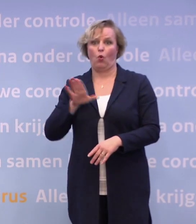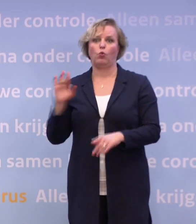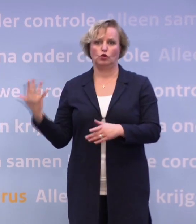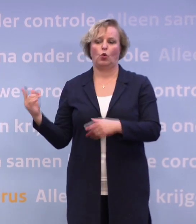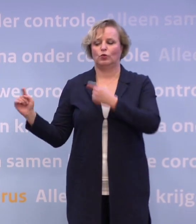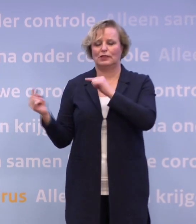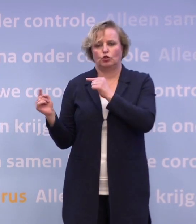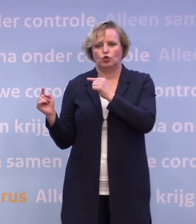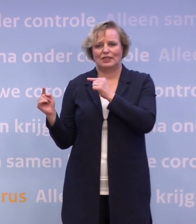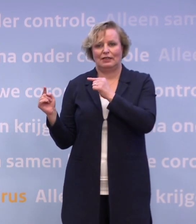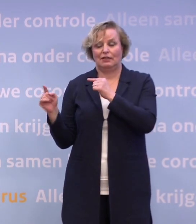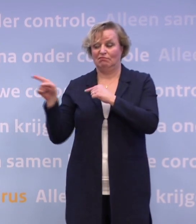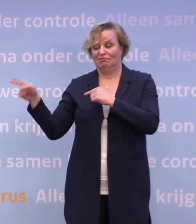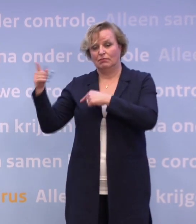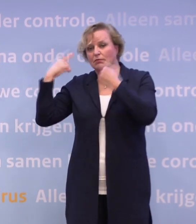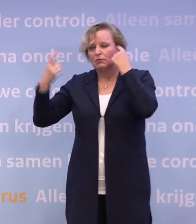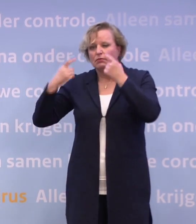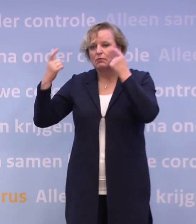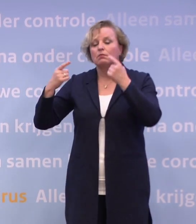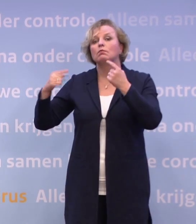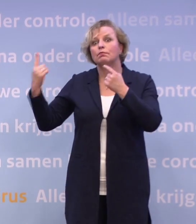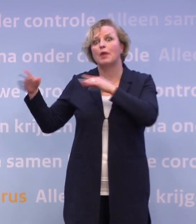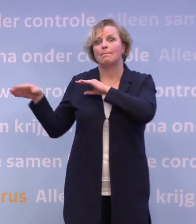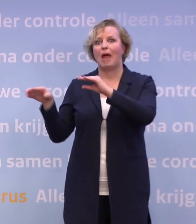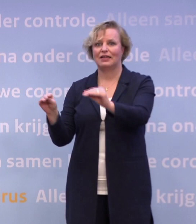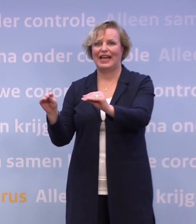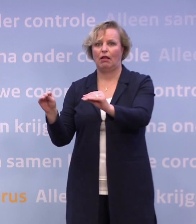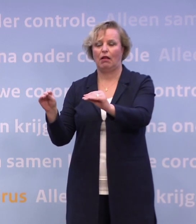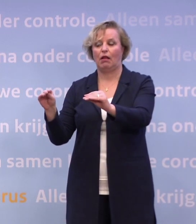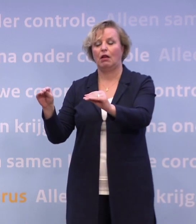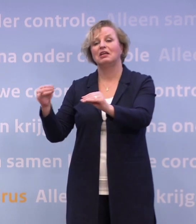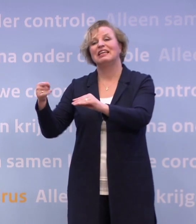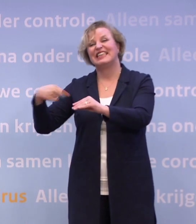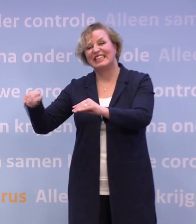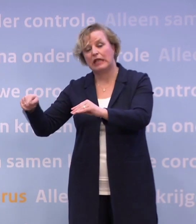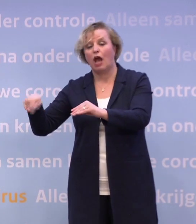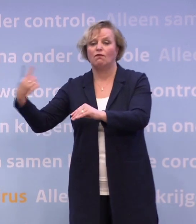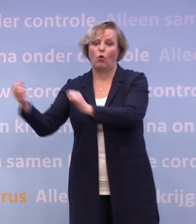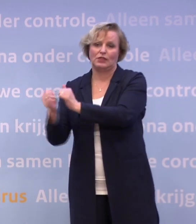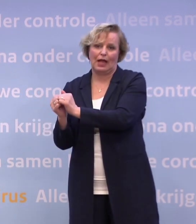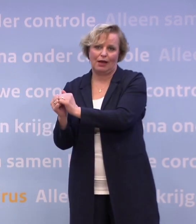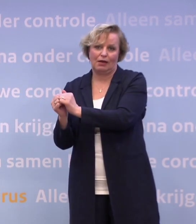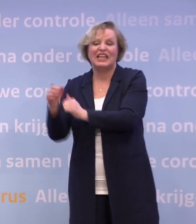...en er wordt nagedacht over vergaande maatregelen later dit jaar... ...en begin volgend jaar, terwijl Duitsland er iets beter voor staat...